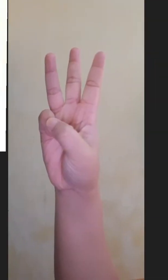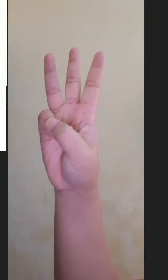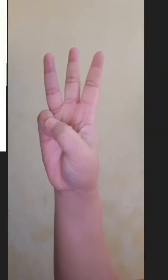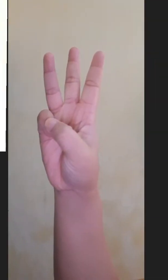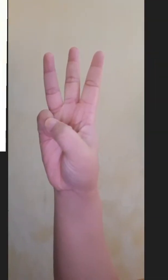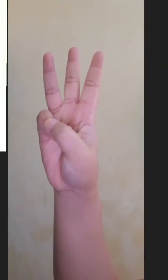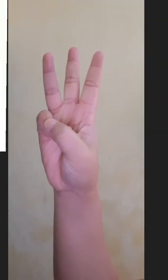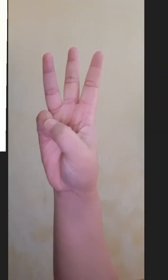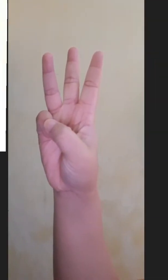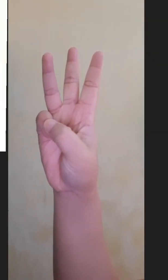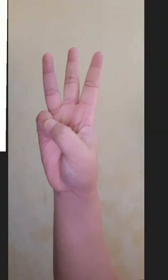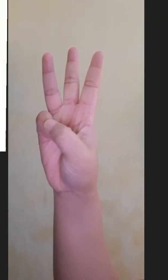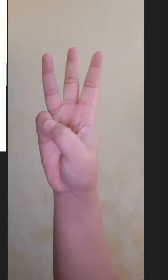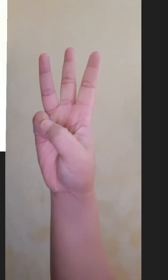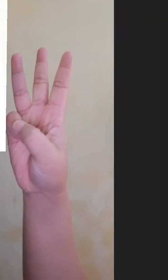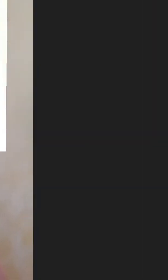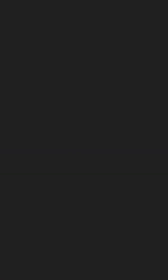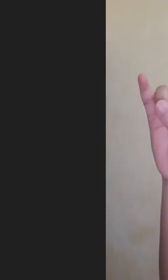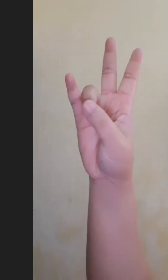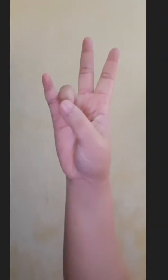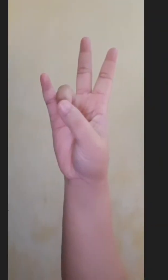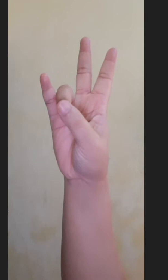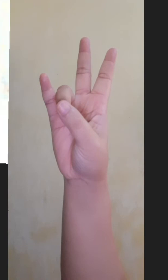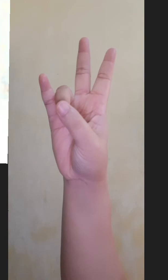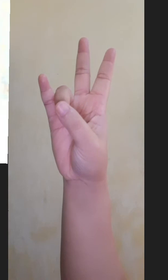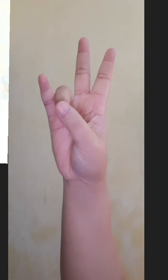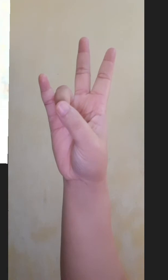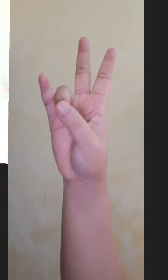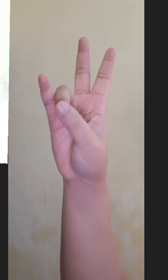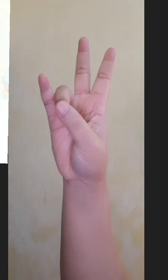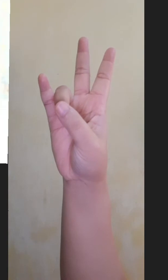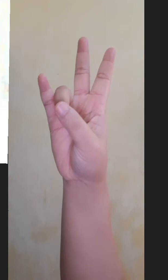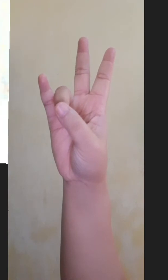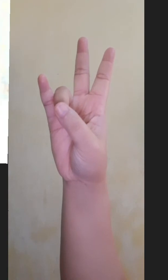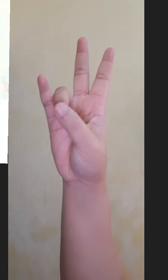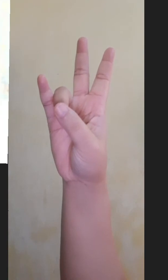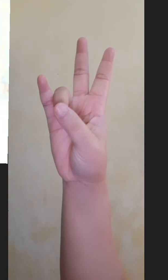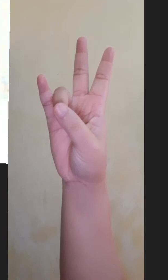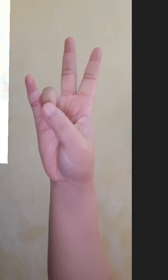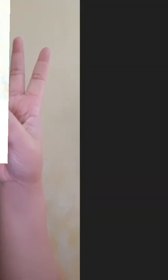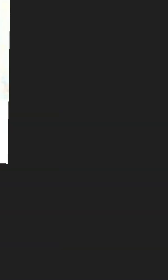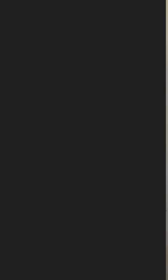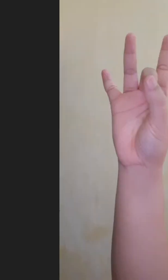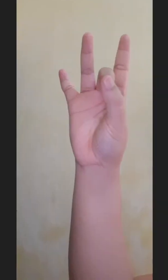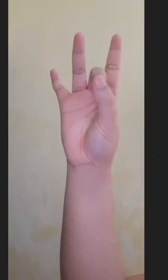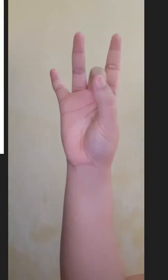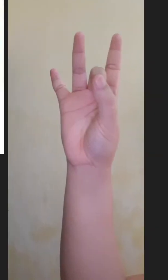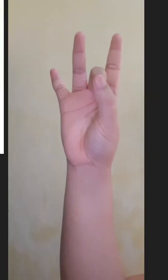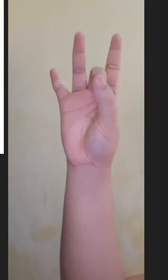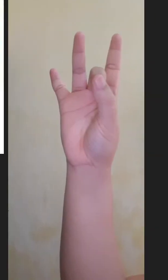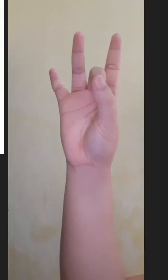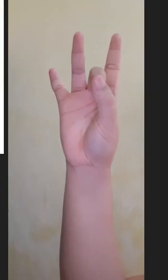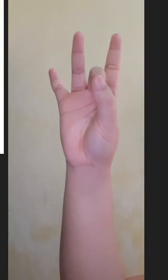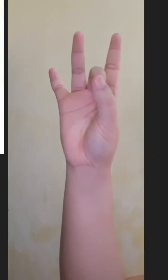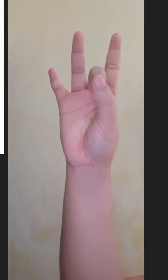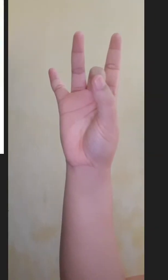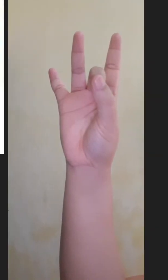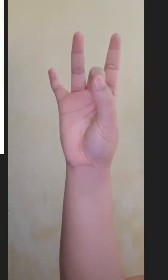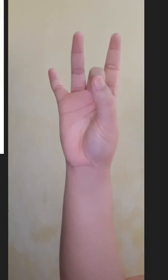Enam Tujuh Delapan